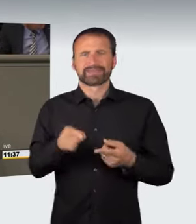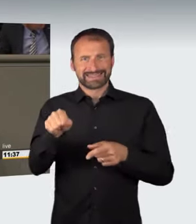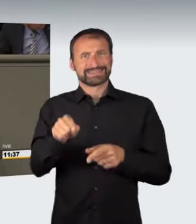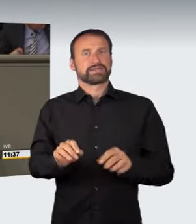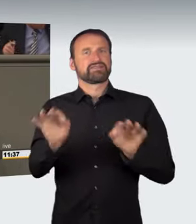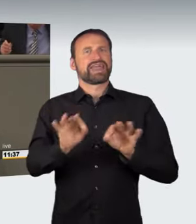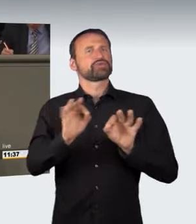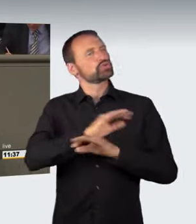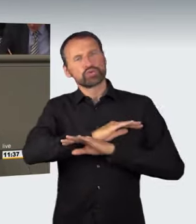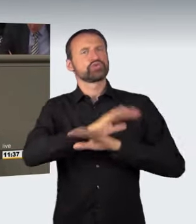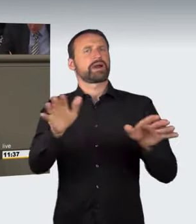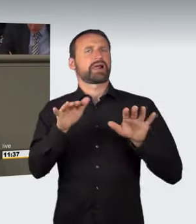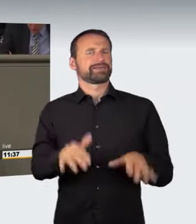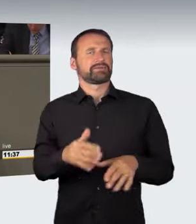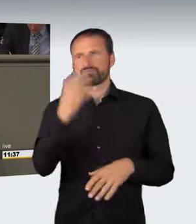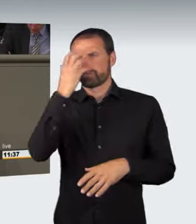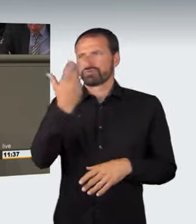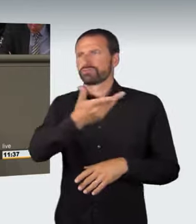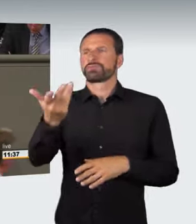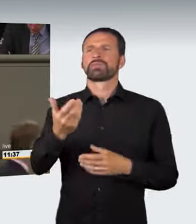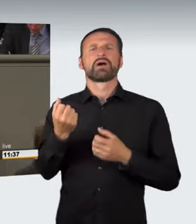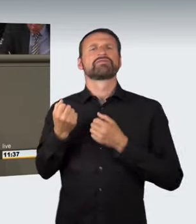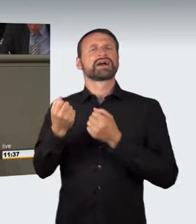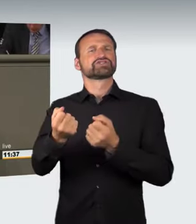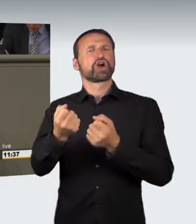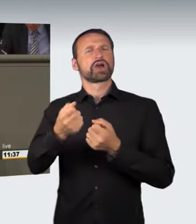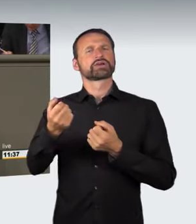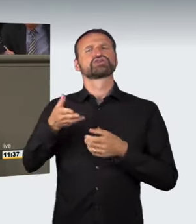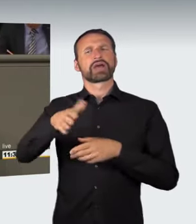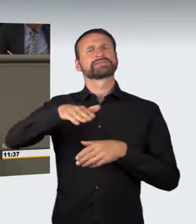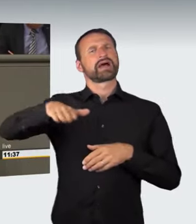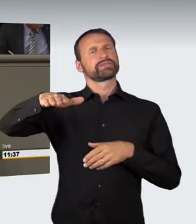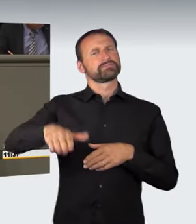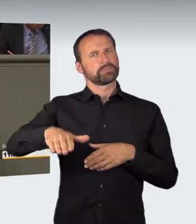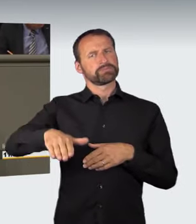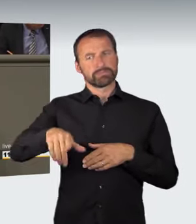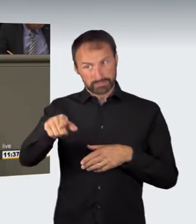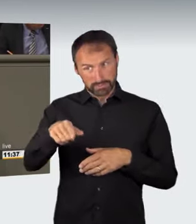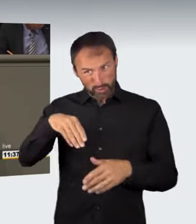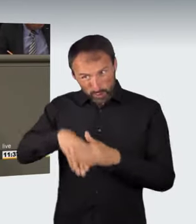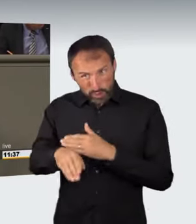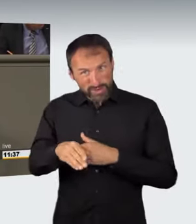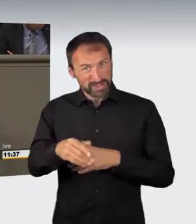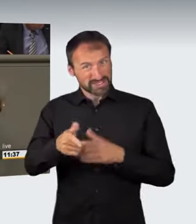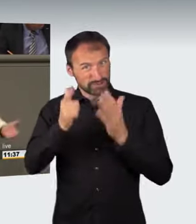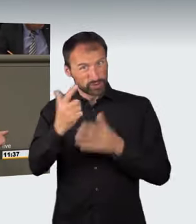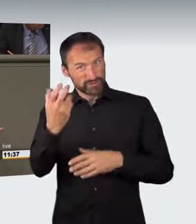oder abgestelltes Kraftfahrzeug in der Regel unter der Wertgrenze von 750 Euro liegt. So wird aus dem konkreten